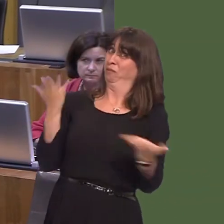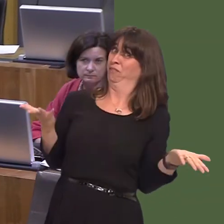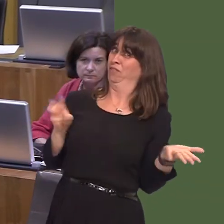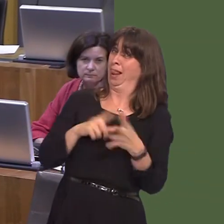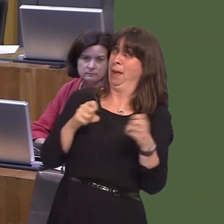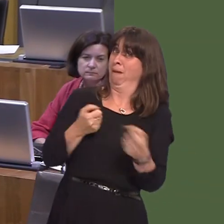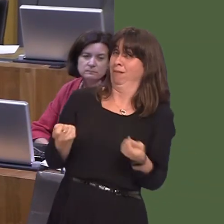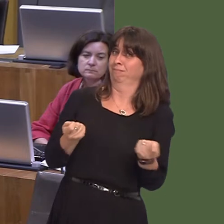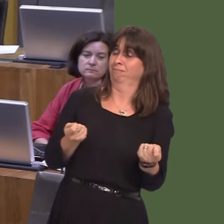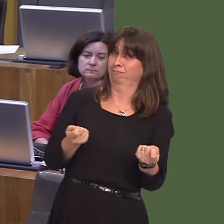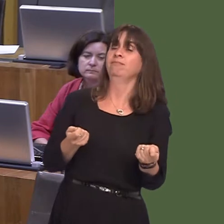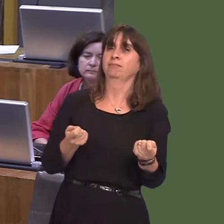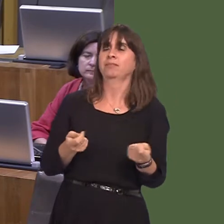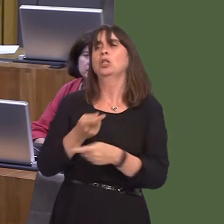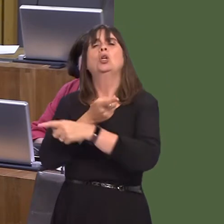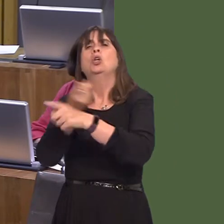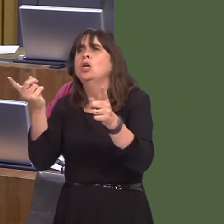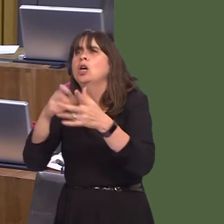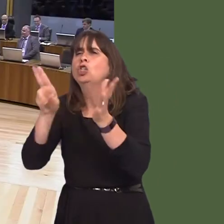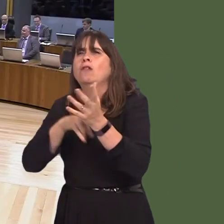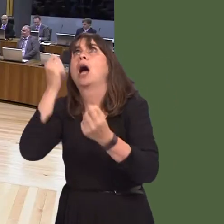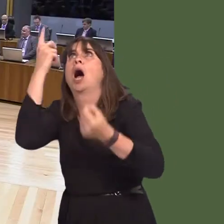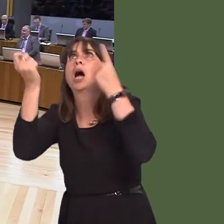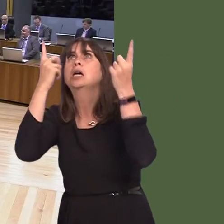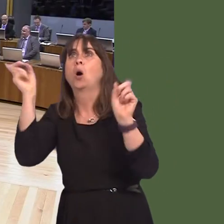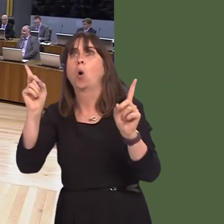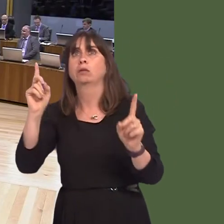lack of ambition from the Conservative benches. They are bereft of ideas, no ambition for